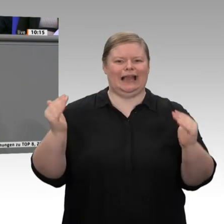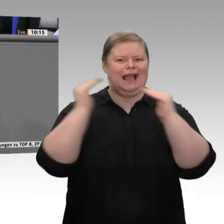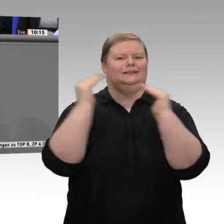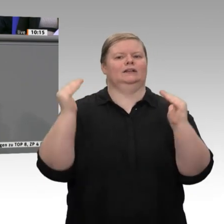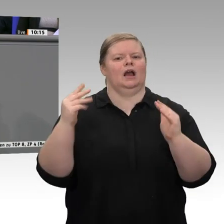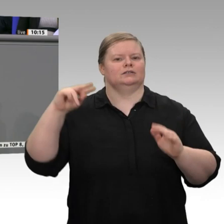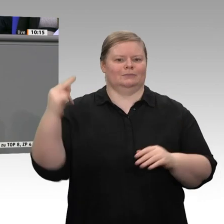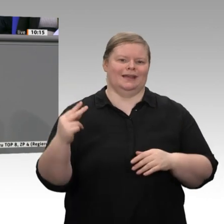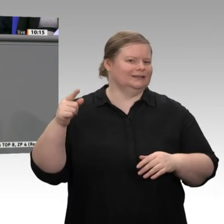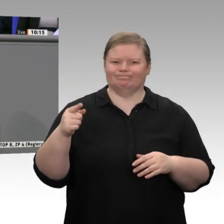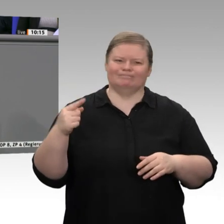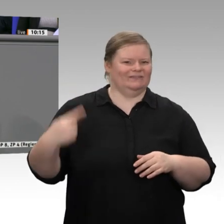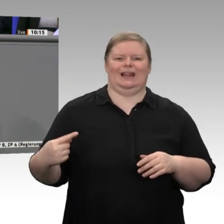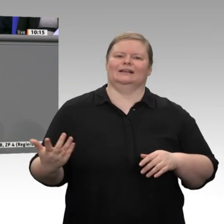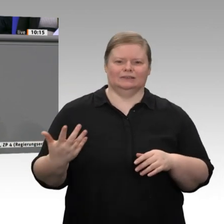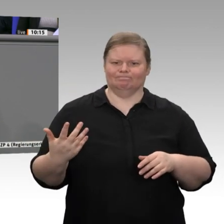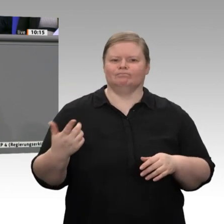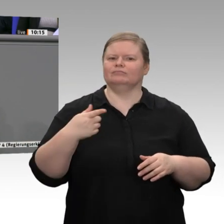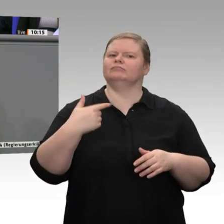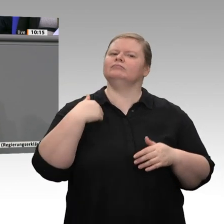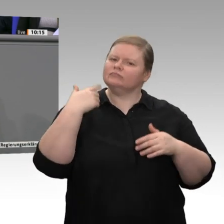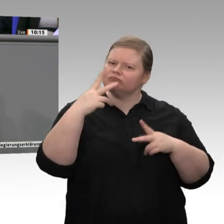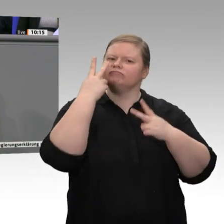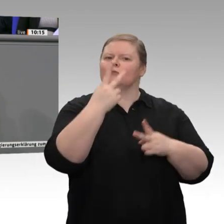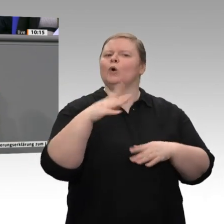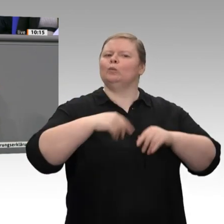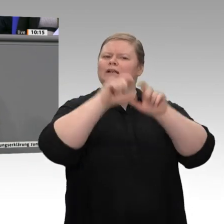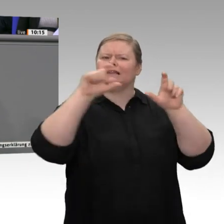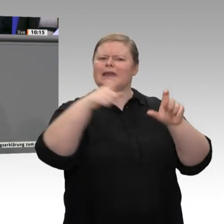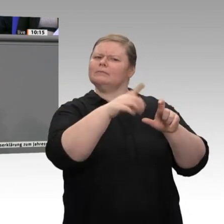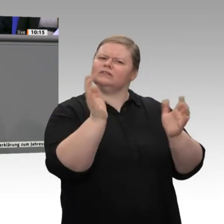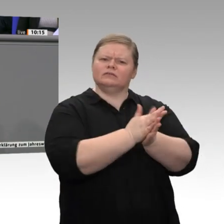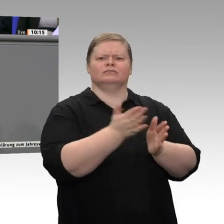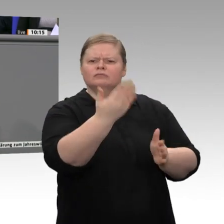Wachstum zu erhalten. Das ist richtig und wichtig. Doch wäre es bei der derzeitigen